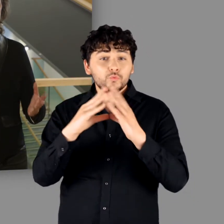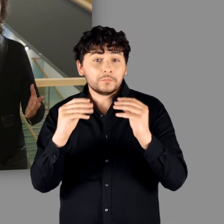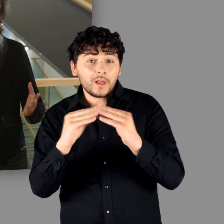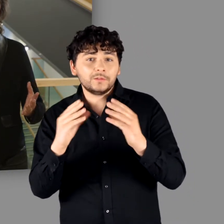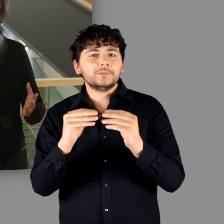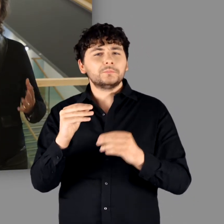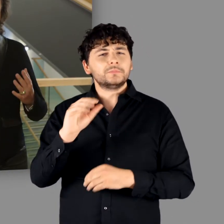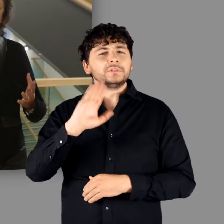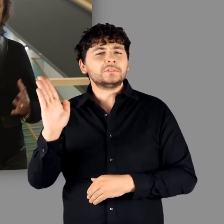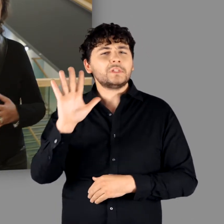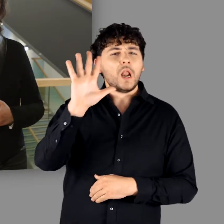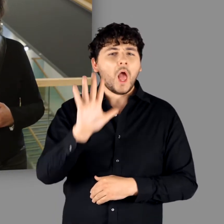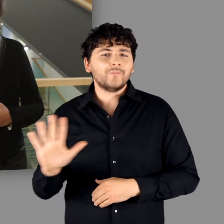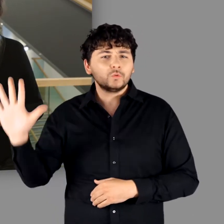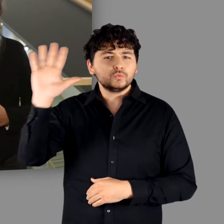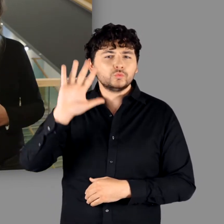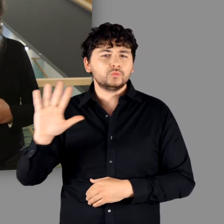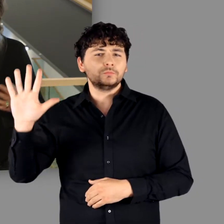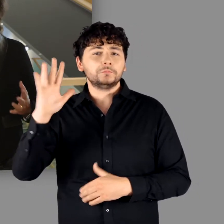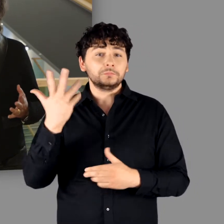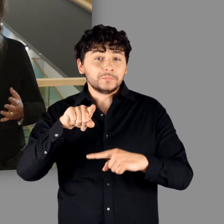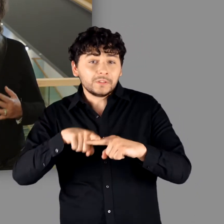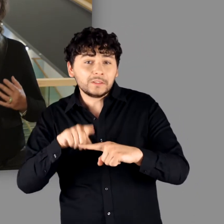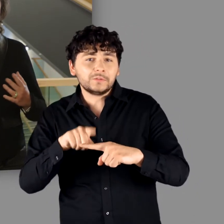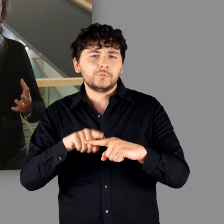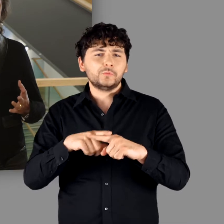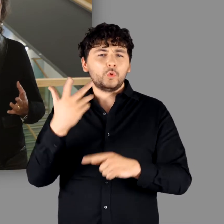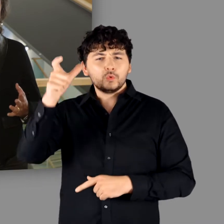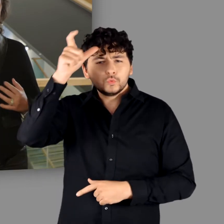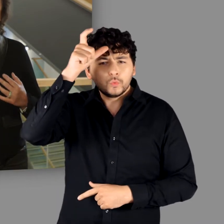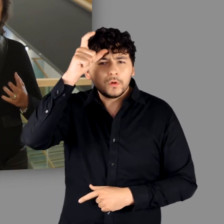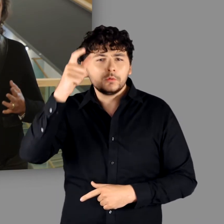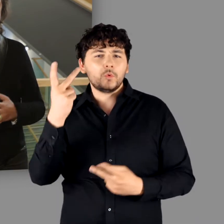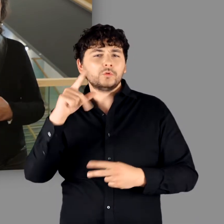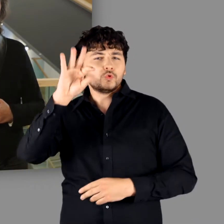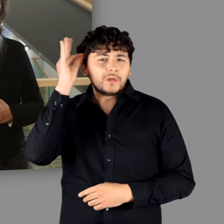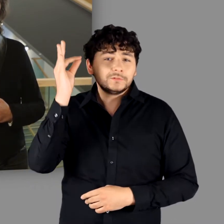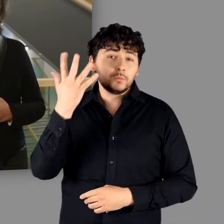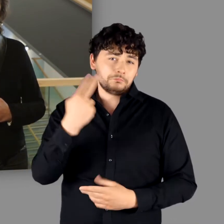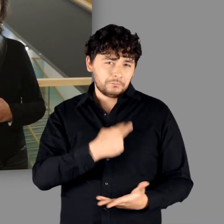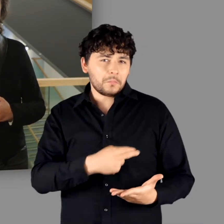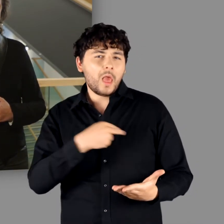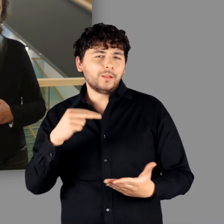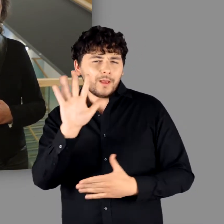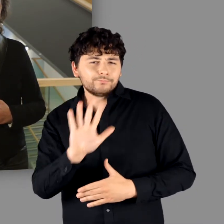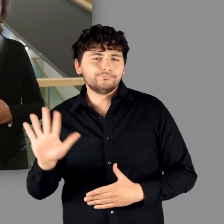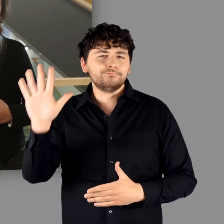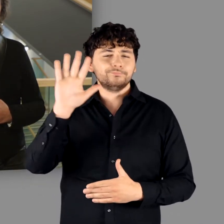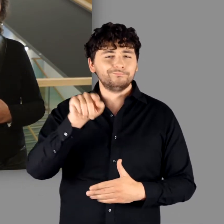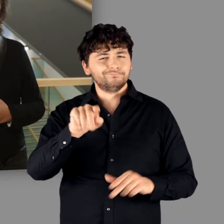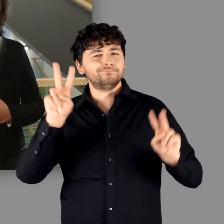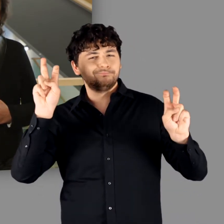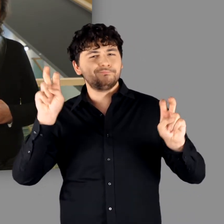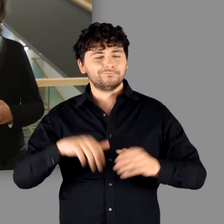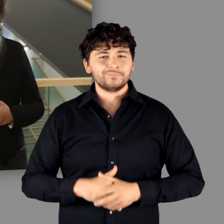Rumänen, die slawischen Nationen, Griechen, Türken oder Tunesier und Malteken.“